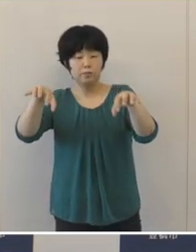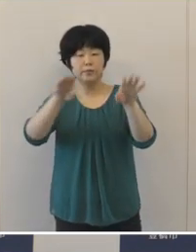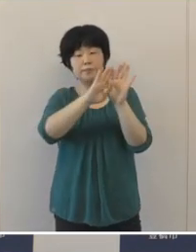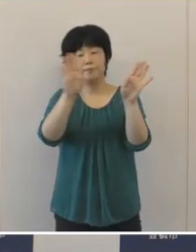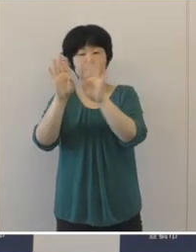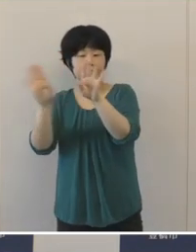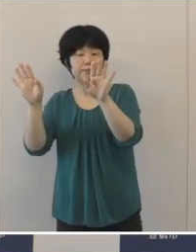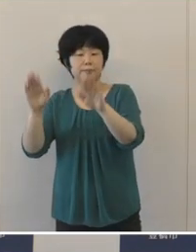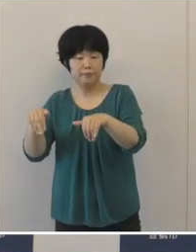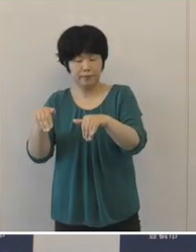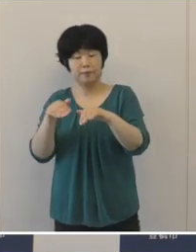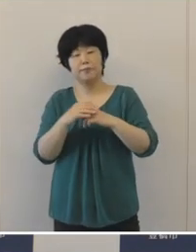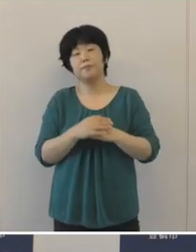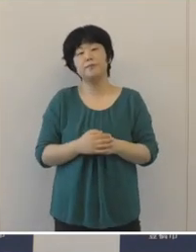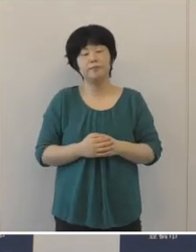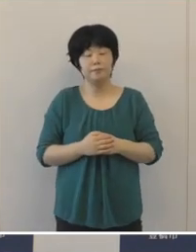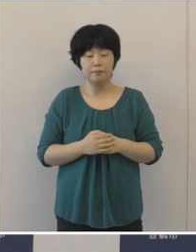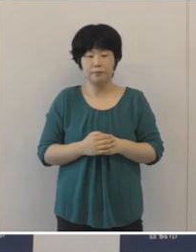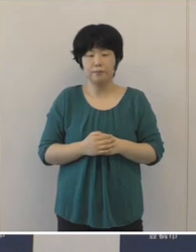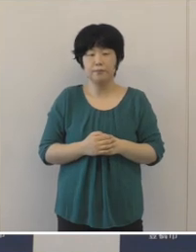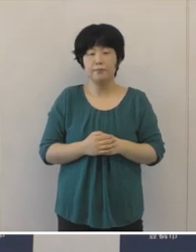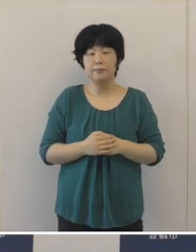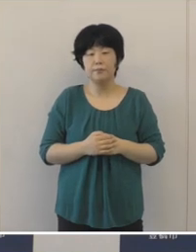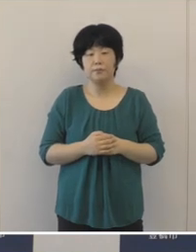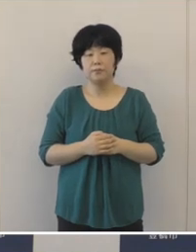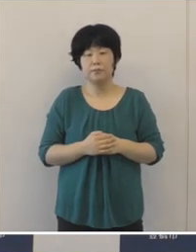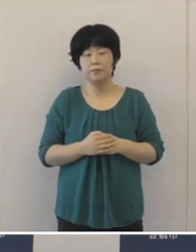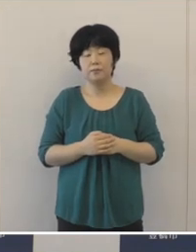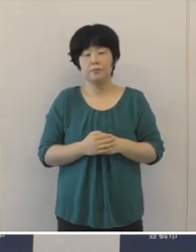放課後の新たな学び場を提供するとともに